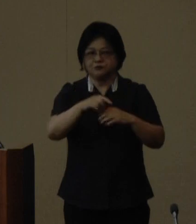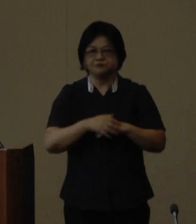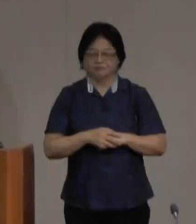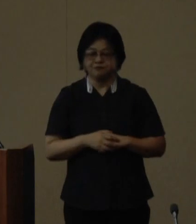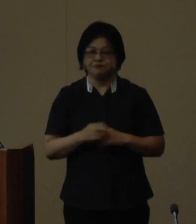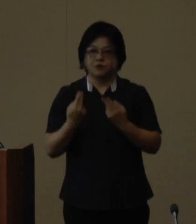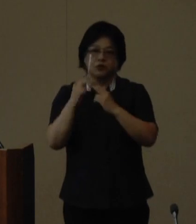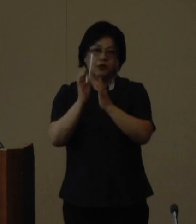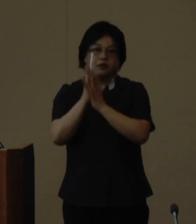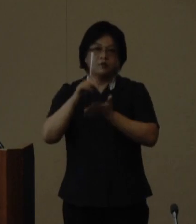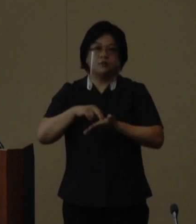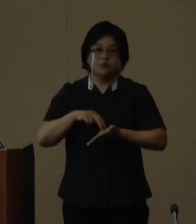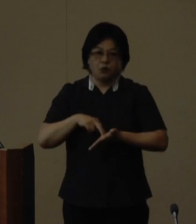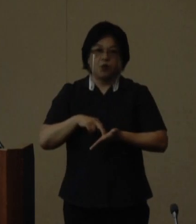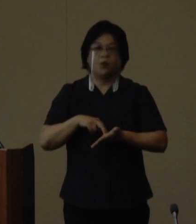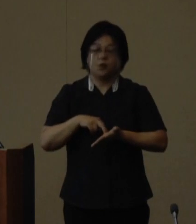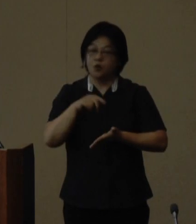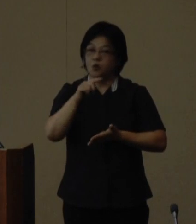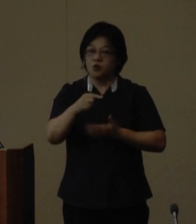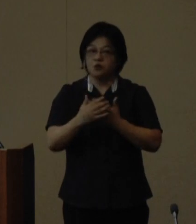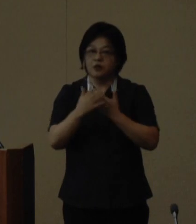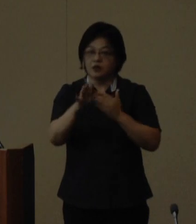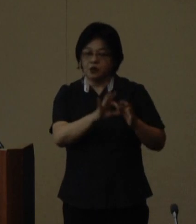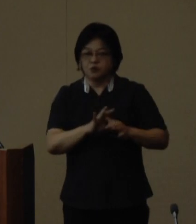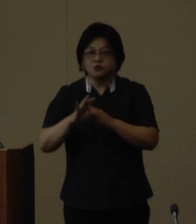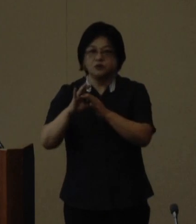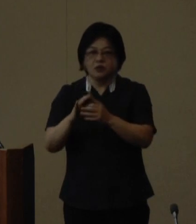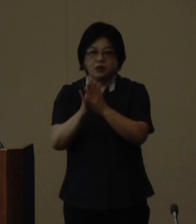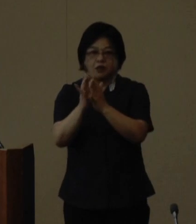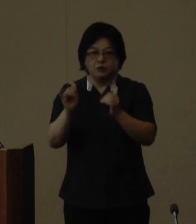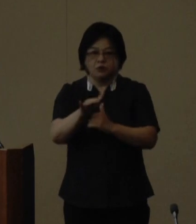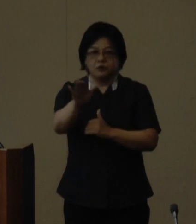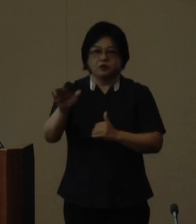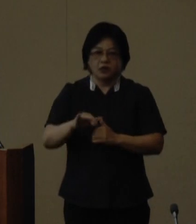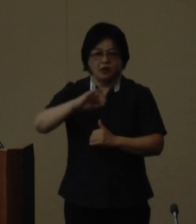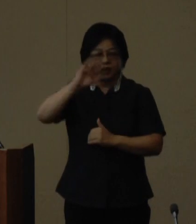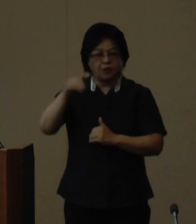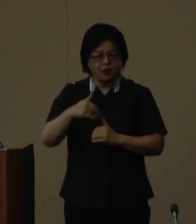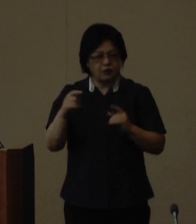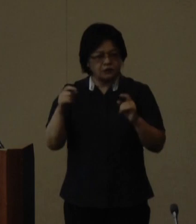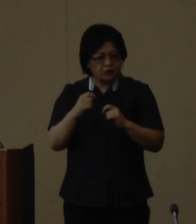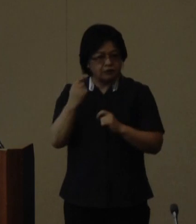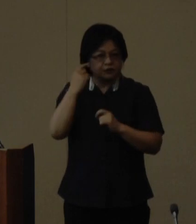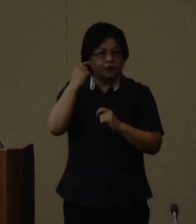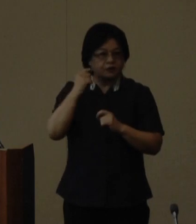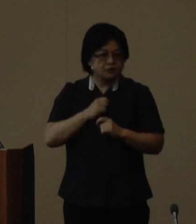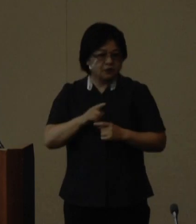沖縄県としましてはこの大会を 通じて県民が山を身近に感じより 積極的な触れ合い